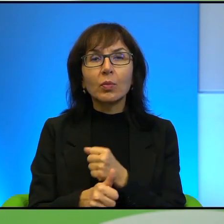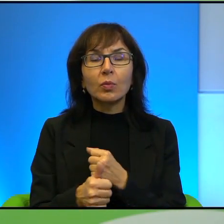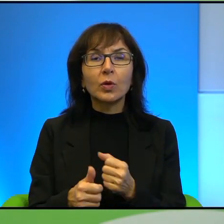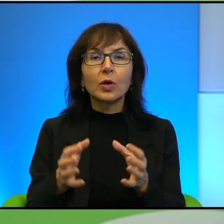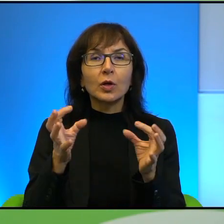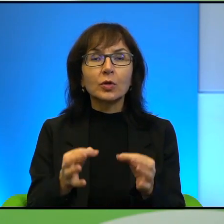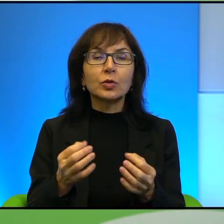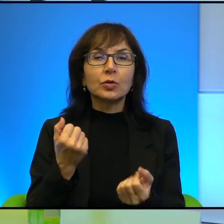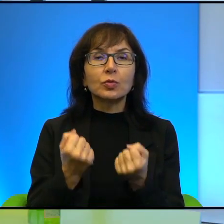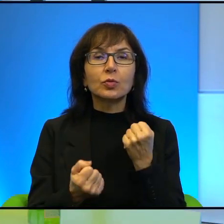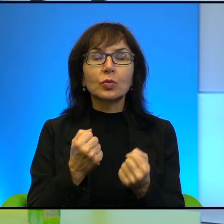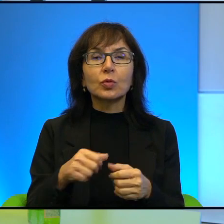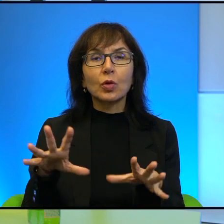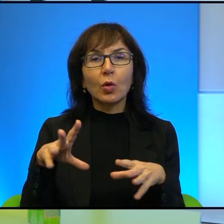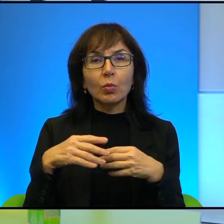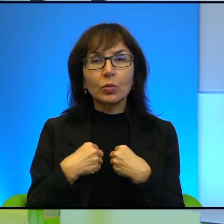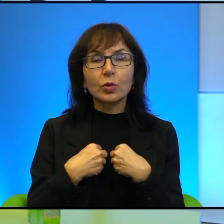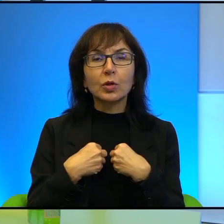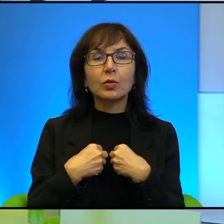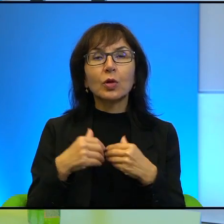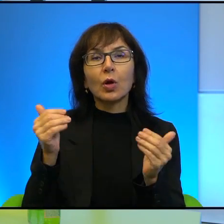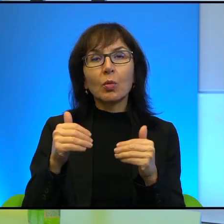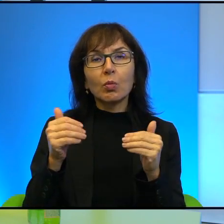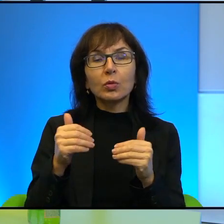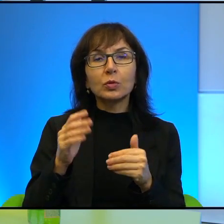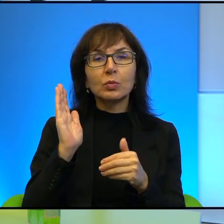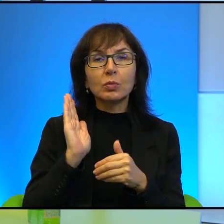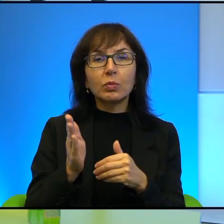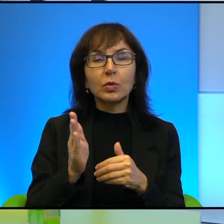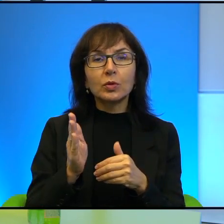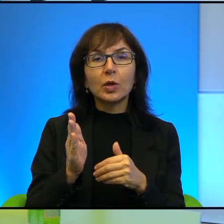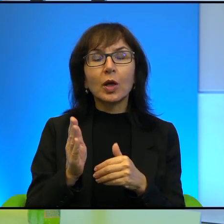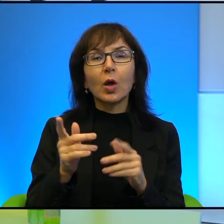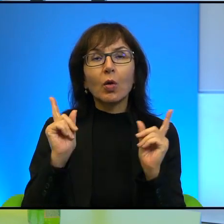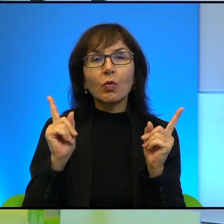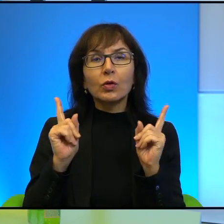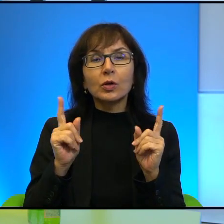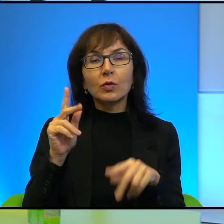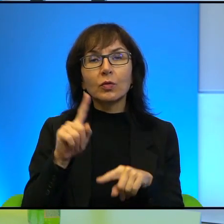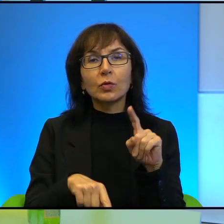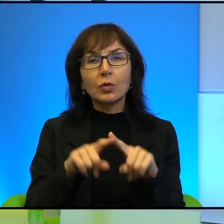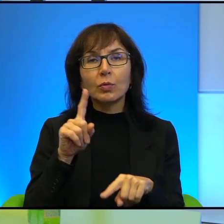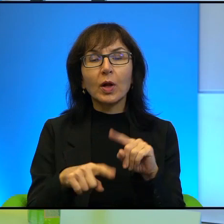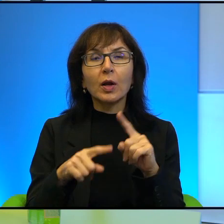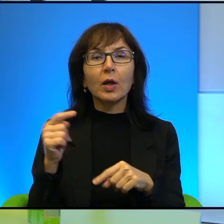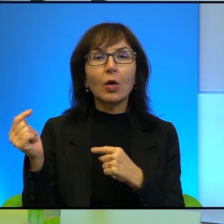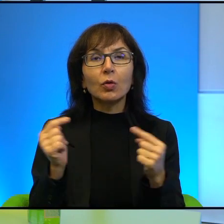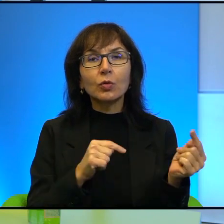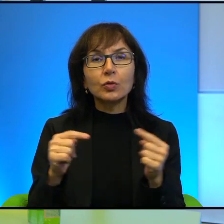przyjąć jako argument, który mógłby być jakby brany pod uwagę w normalnej takiej debacie na temat współczesnego świata.